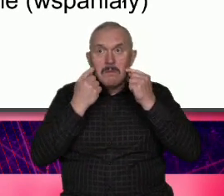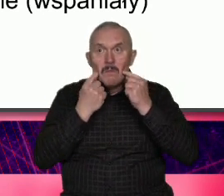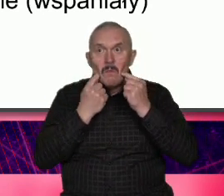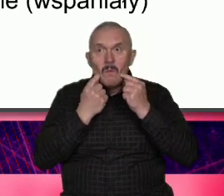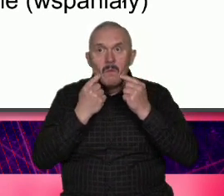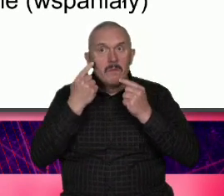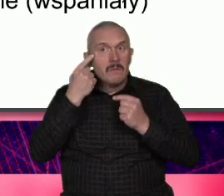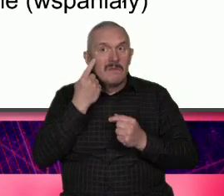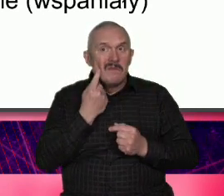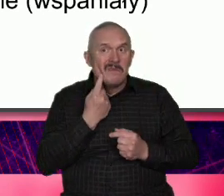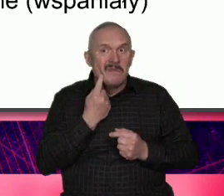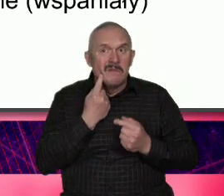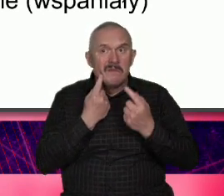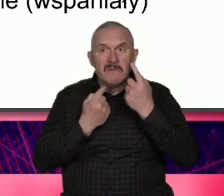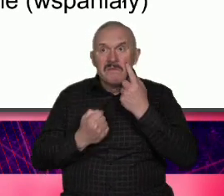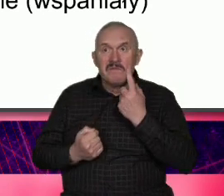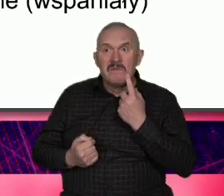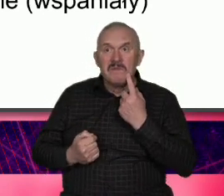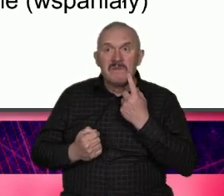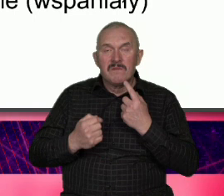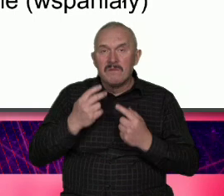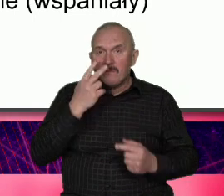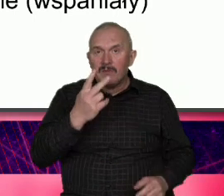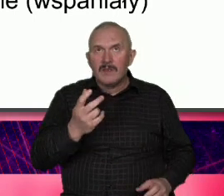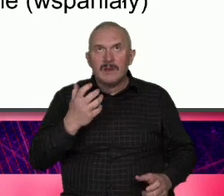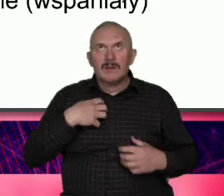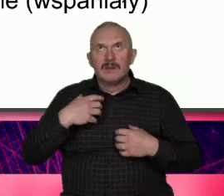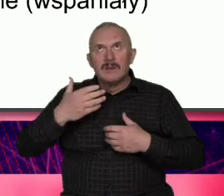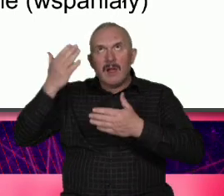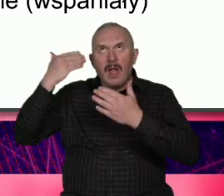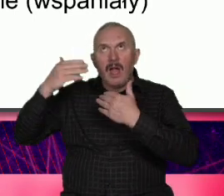Były jakieś przygody to to było coś ciężkiego i Łódź w ten sposób się